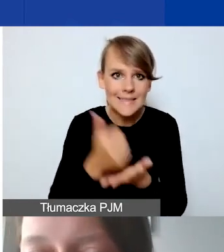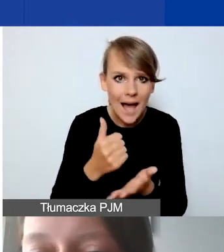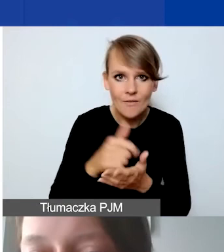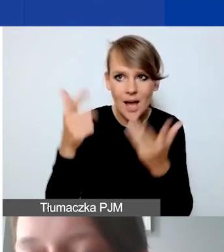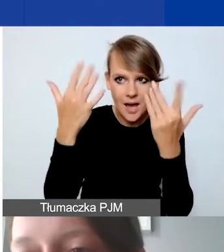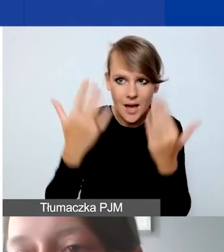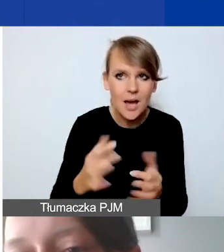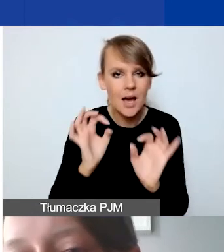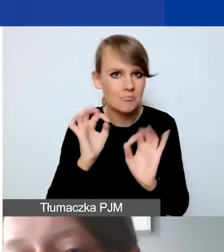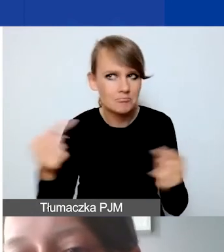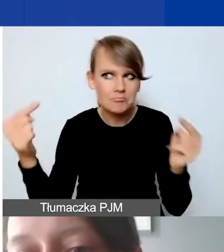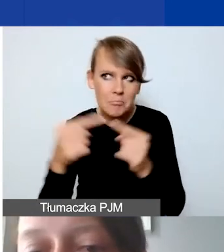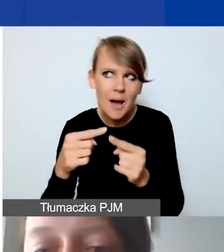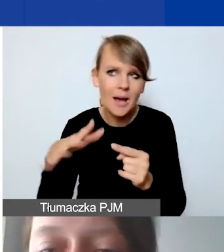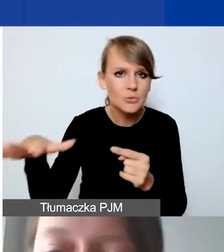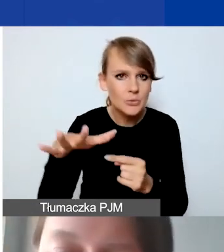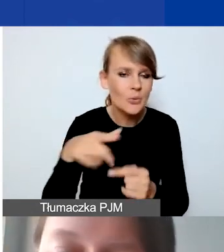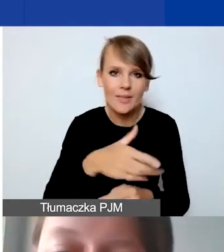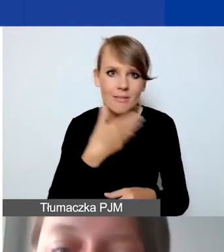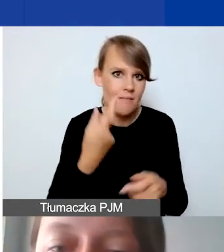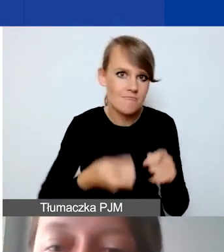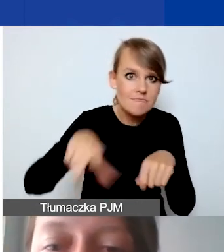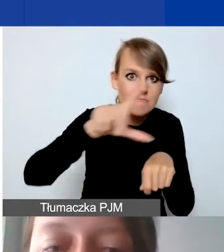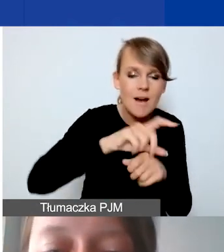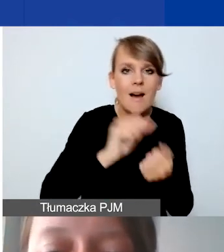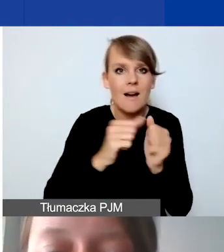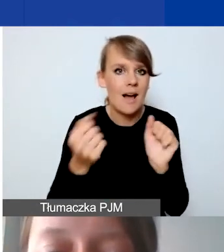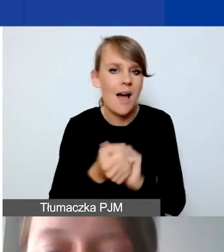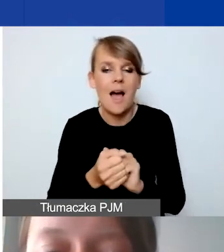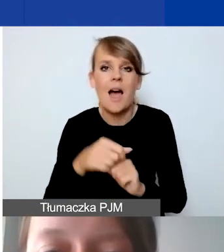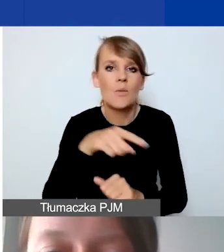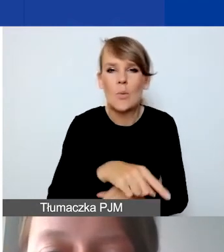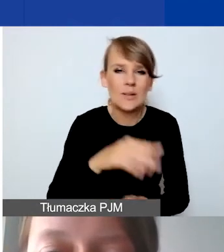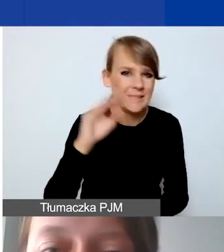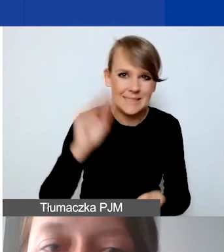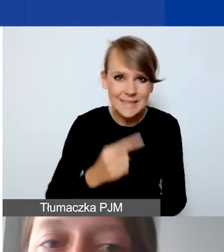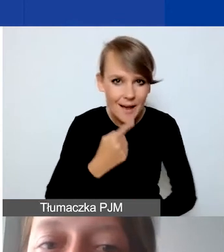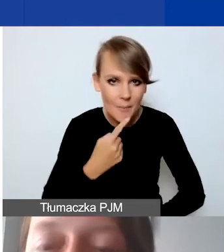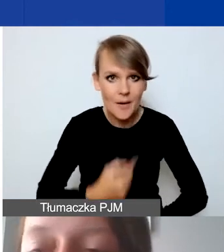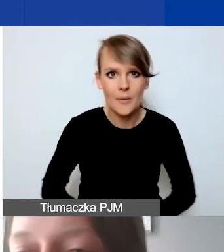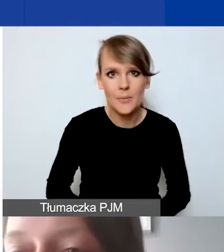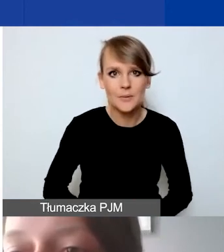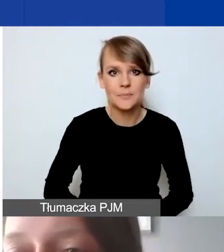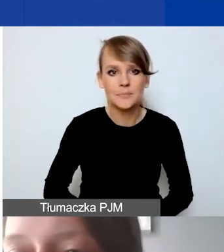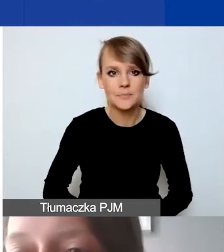A więc nie są ani radykalnie zawyżone, ani radykalnie zaniżone. Checklista dla państwa.